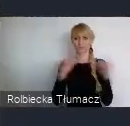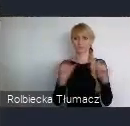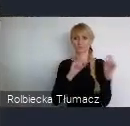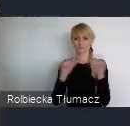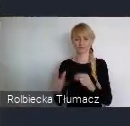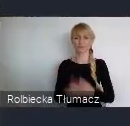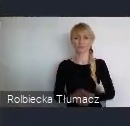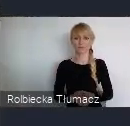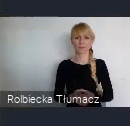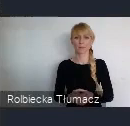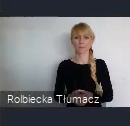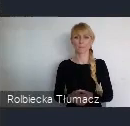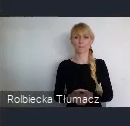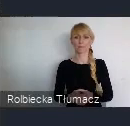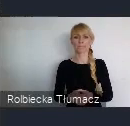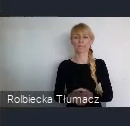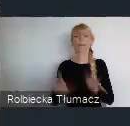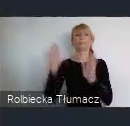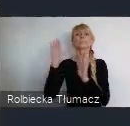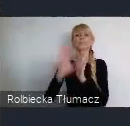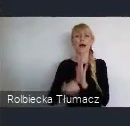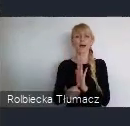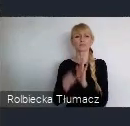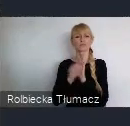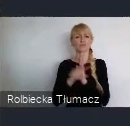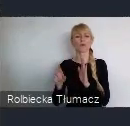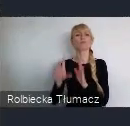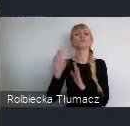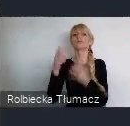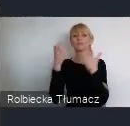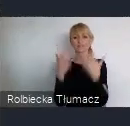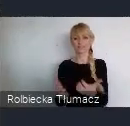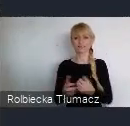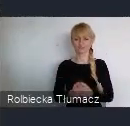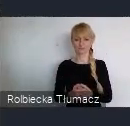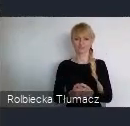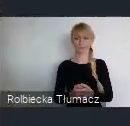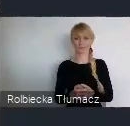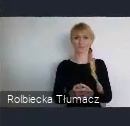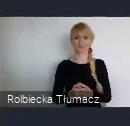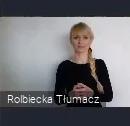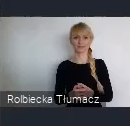Oczywiście, może to tak brzmi pod WUF,